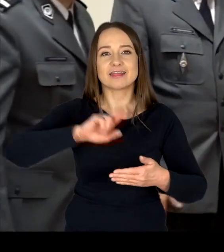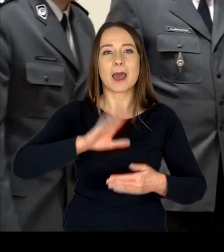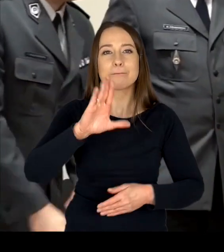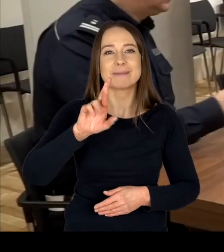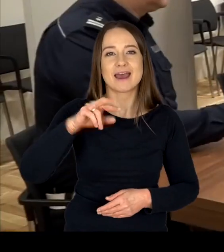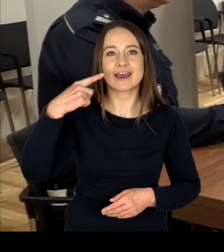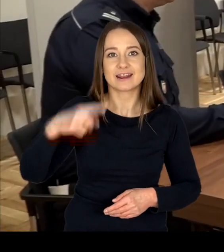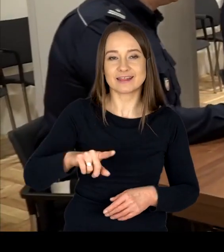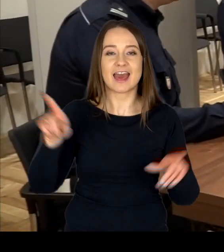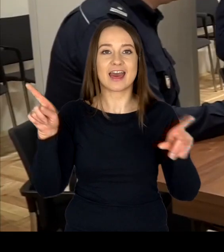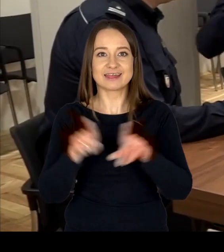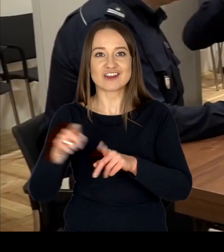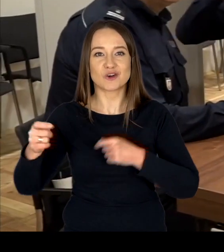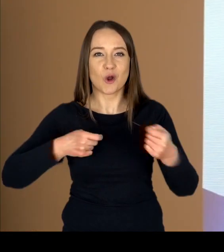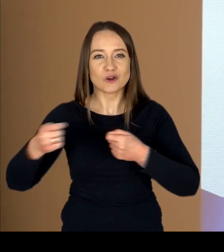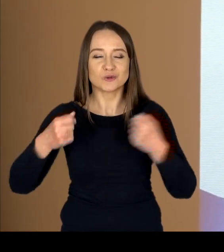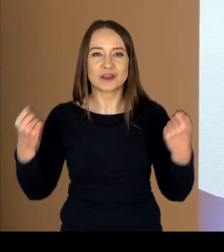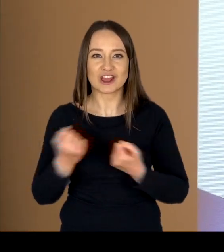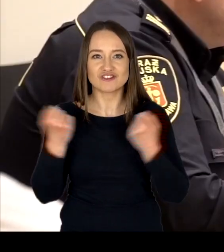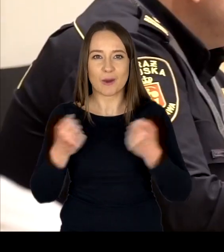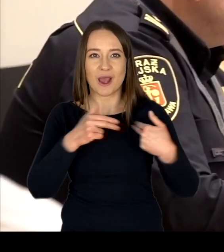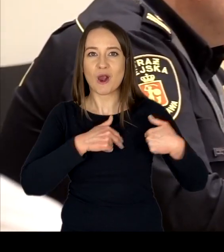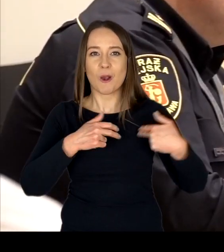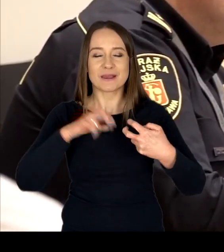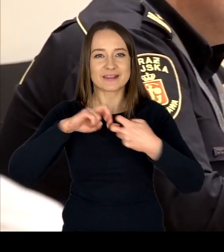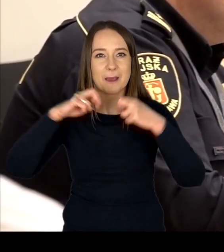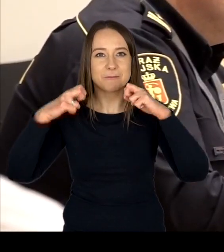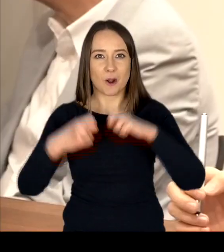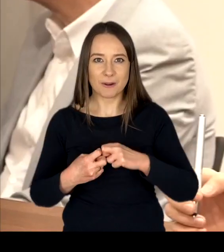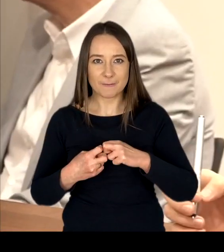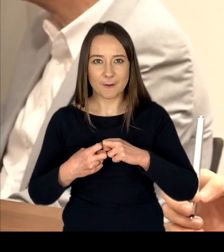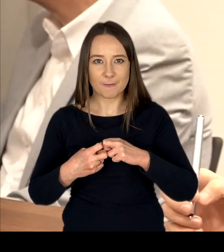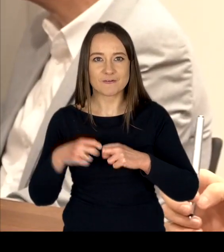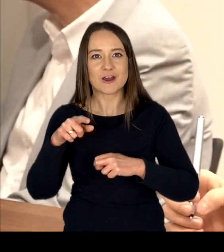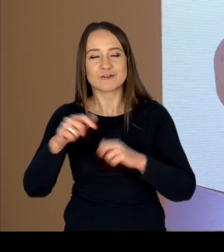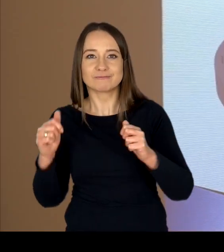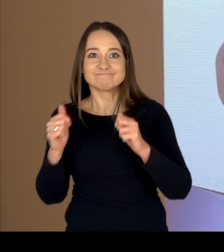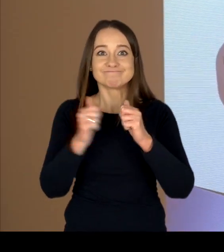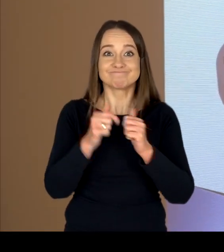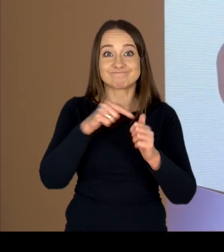a także koordynuje działania komisji problemowych działających przy ww. Radzie.